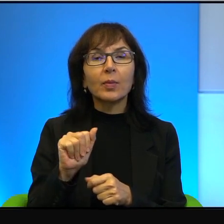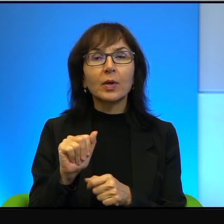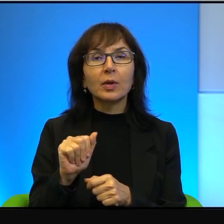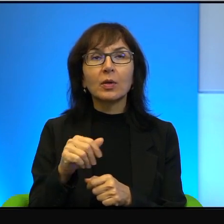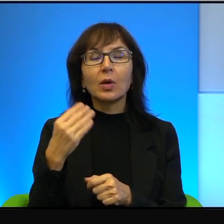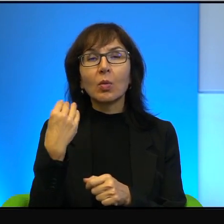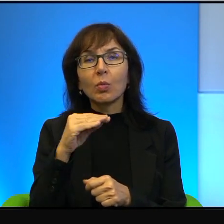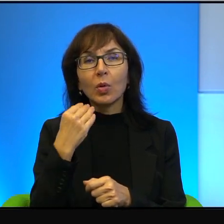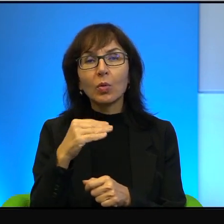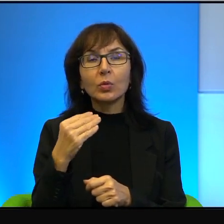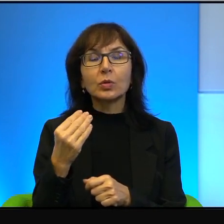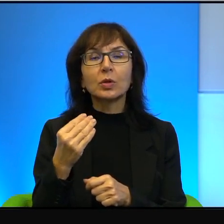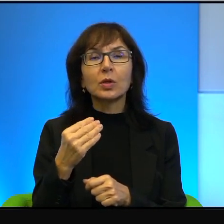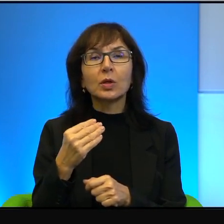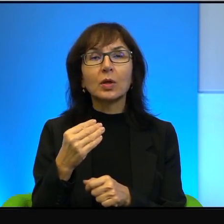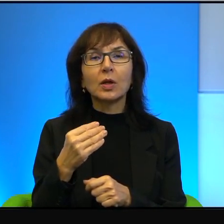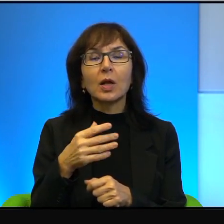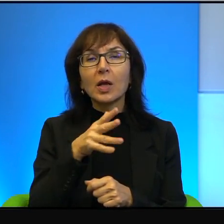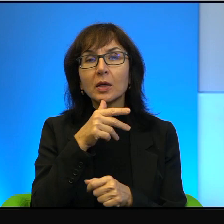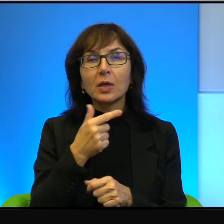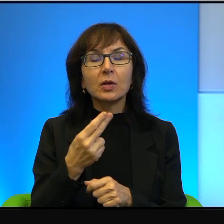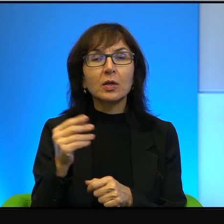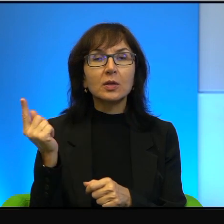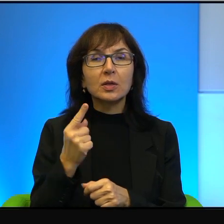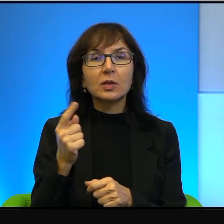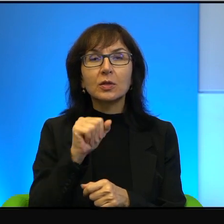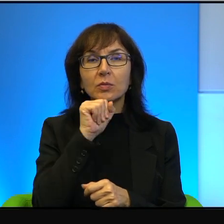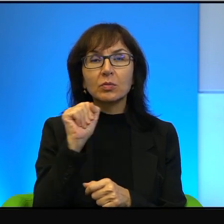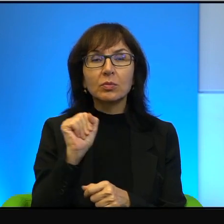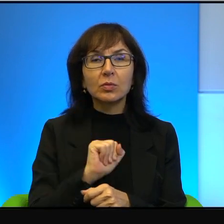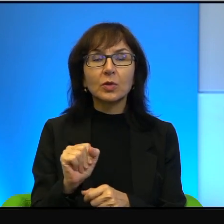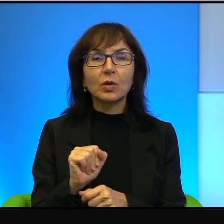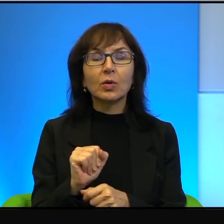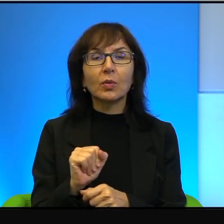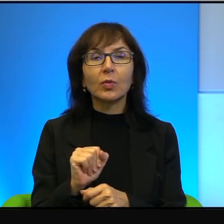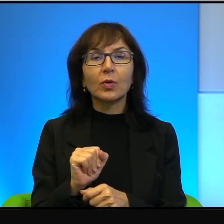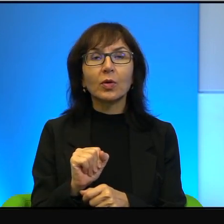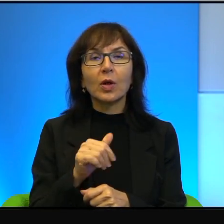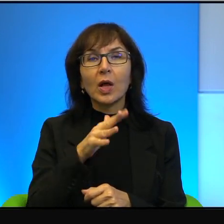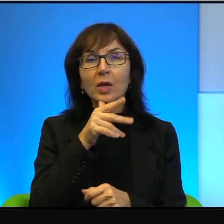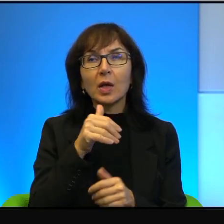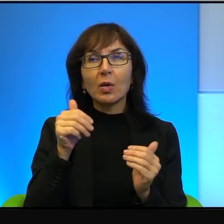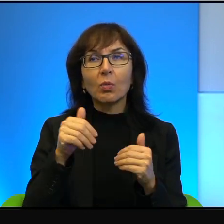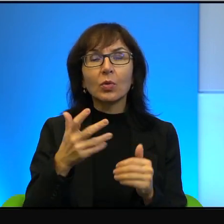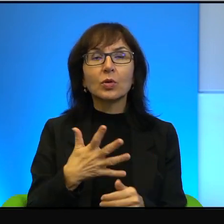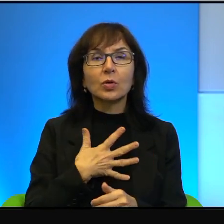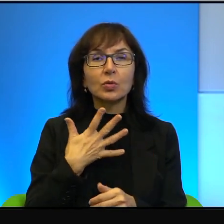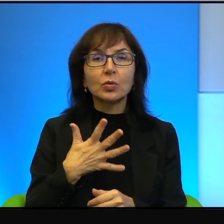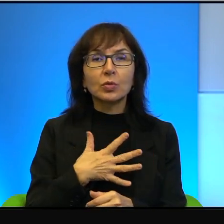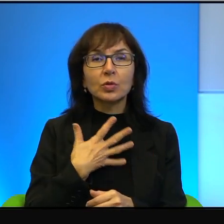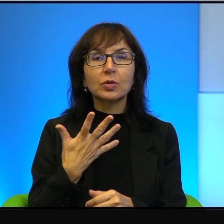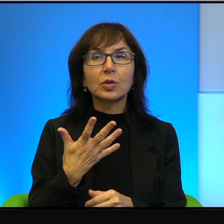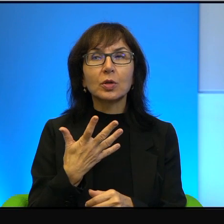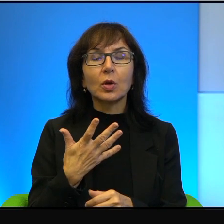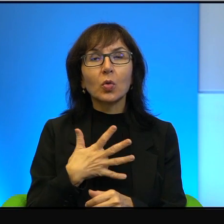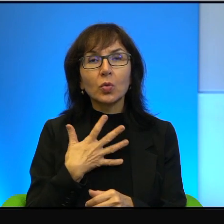Izrael nie zagraża nikomu, nikomu. To Izrael może czuć się i czuje się często